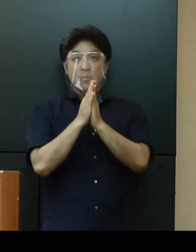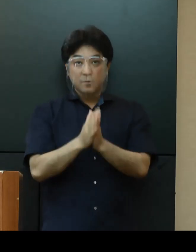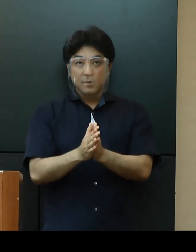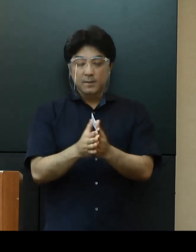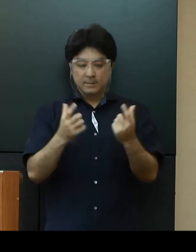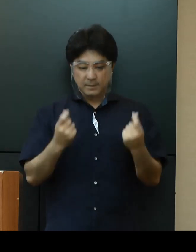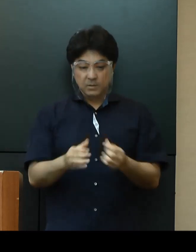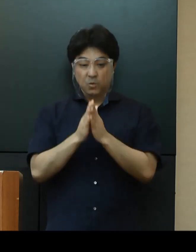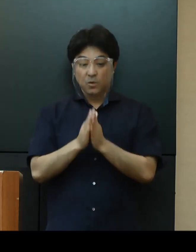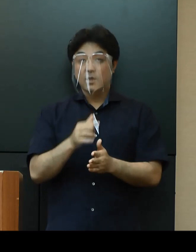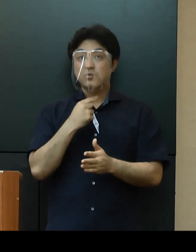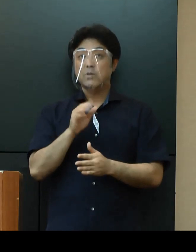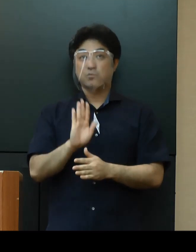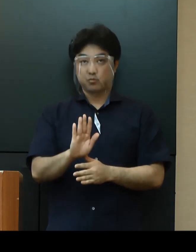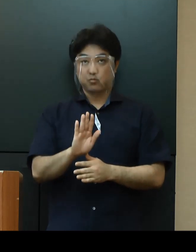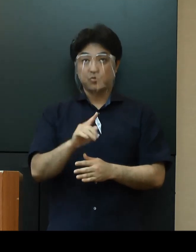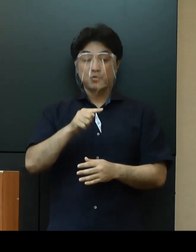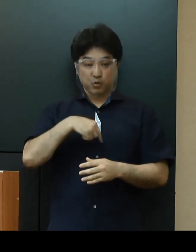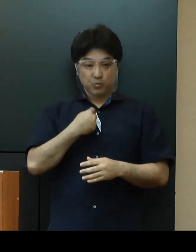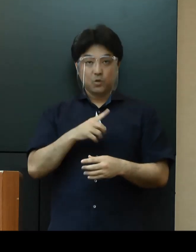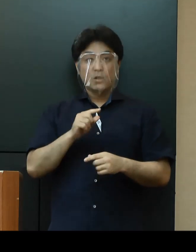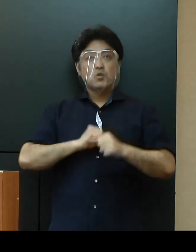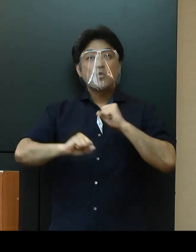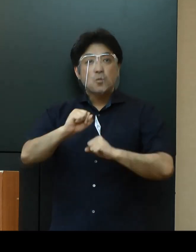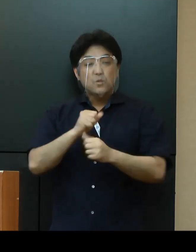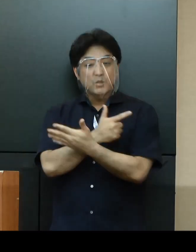感染防止対策に自ら取り組む事業者に対して